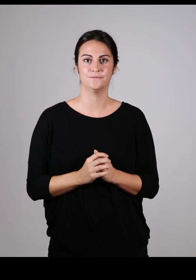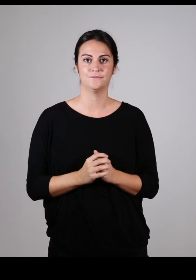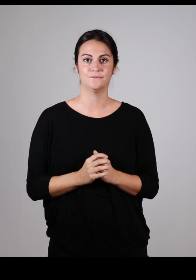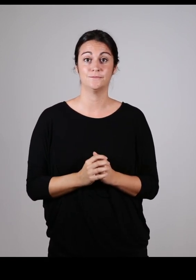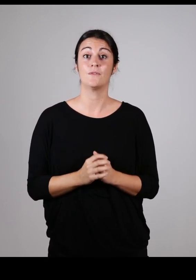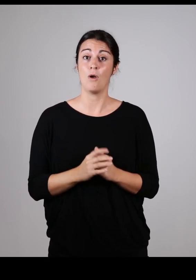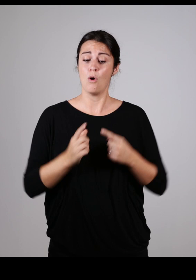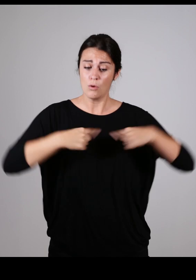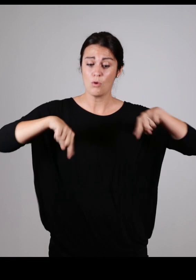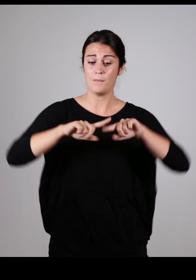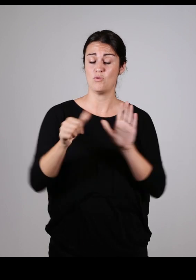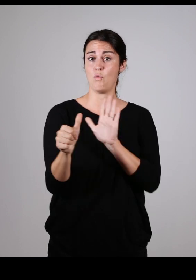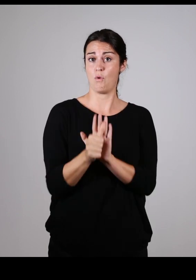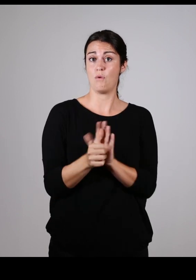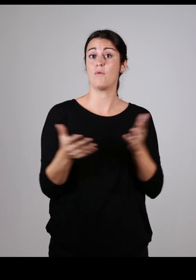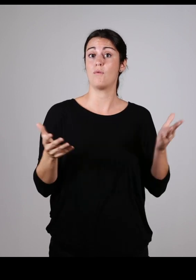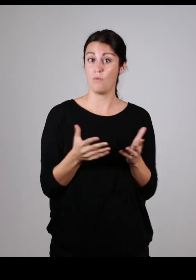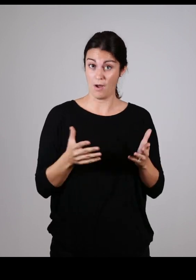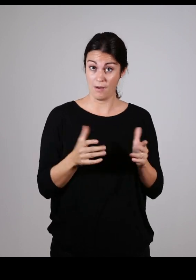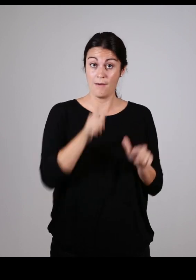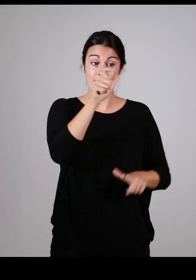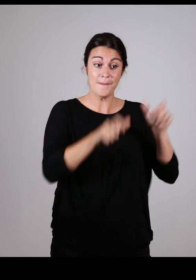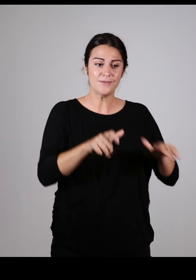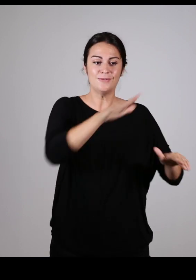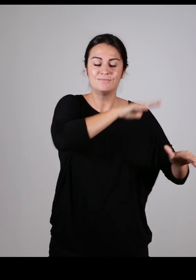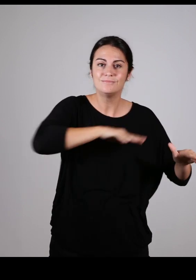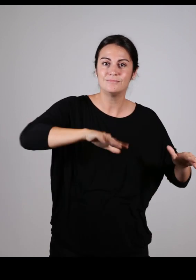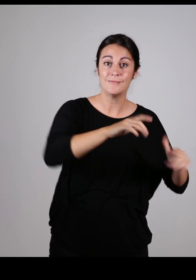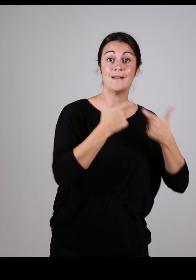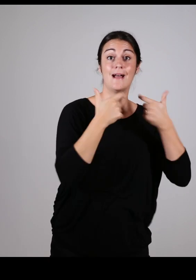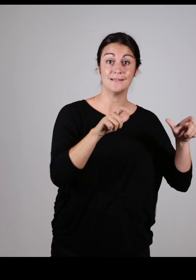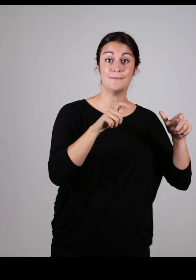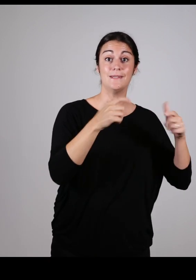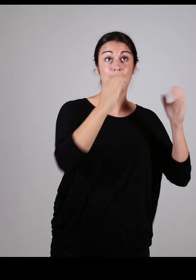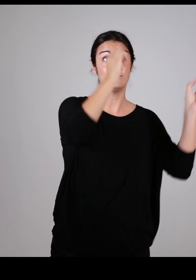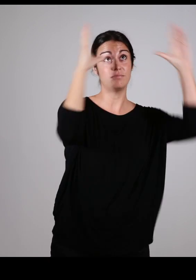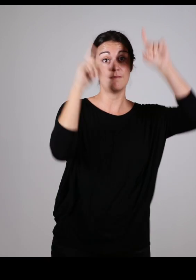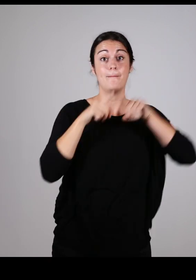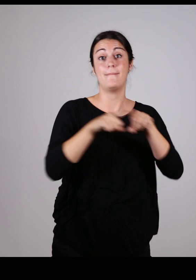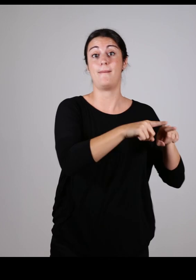Cette commission a pour rôle principal de : Promouvoir une vision commune de l’accessibilité,